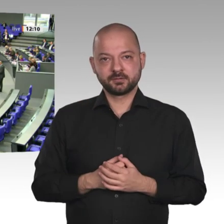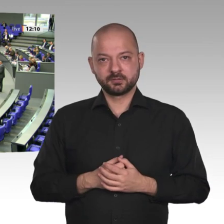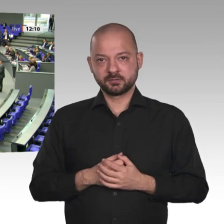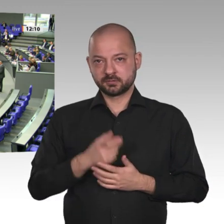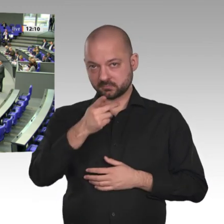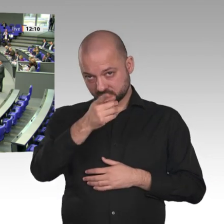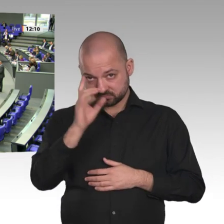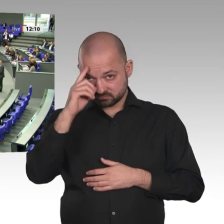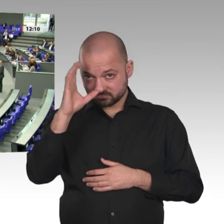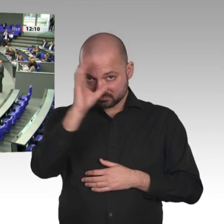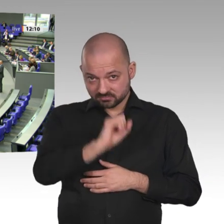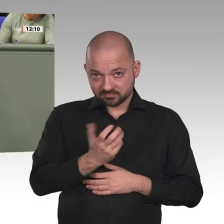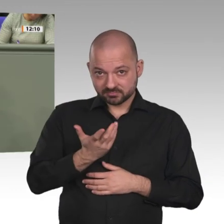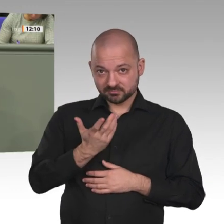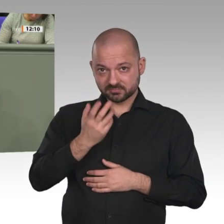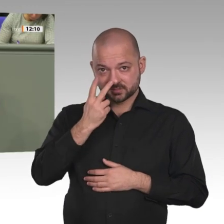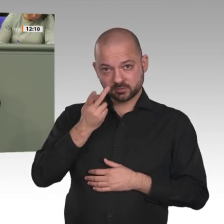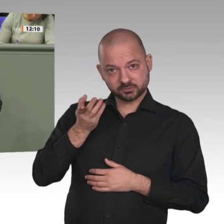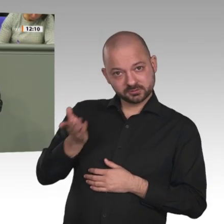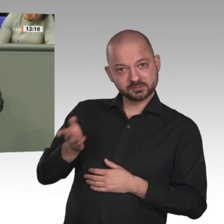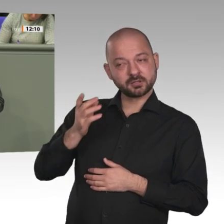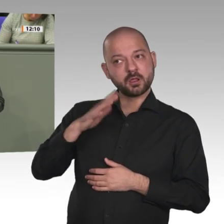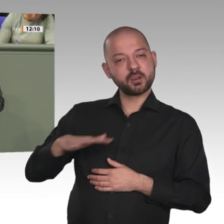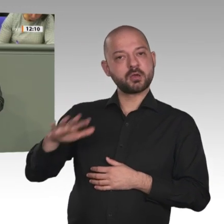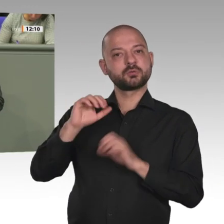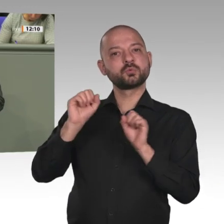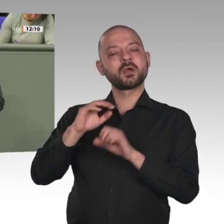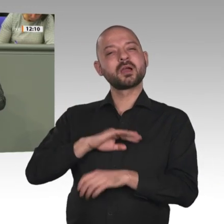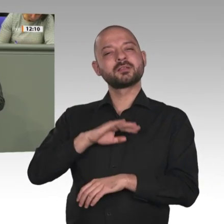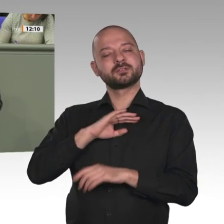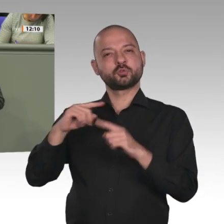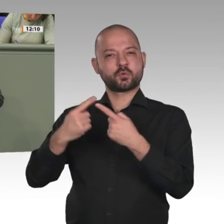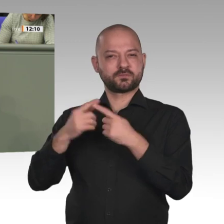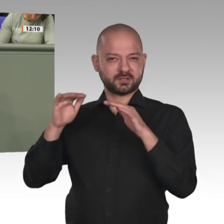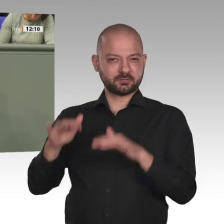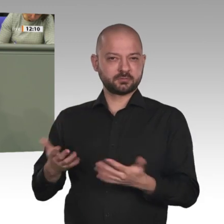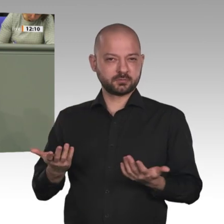CDU/CSU und SPD hat durchaus Entwicklungspotenzial. Der Sudan ist ein Beispiel für die Herausforderung